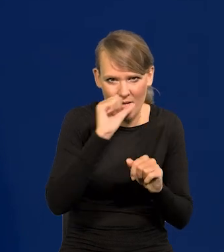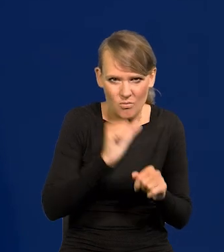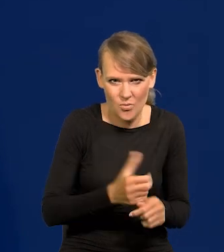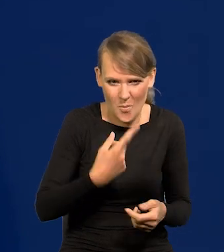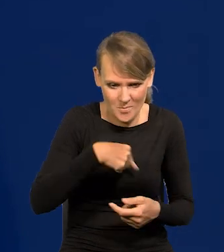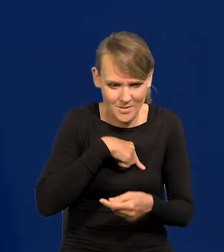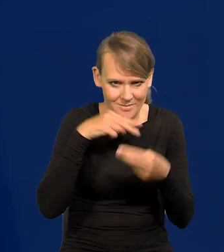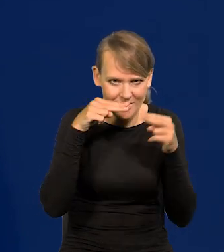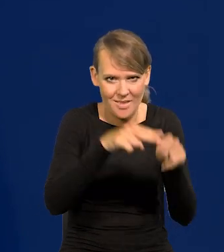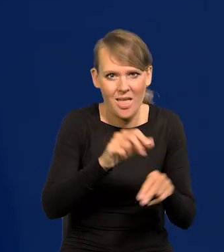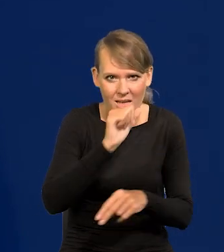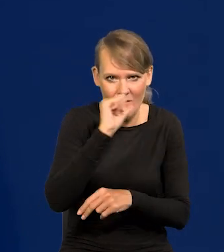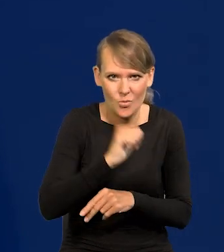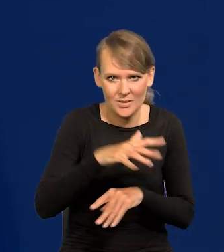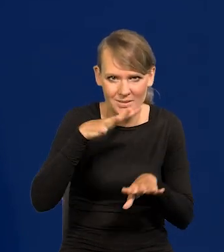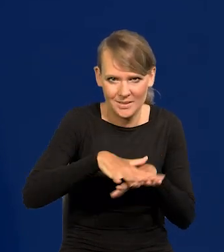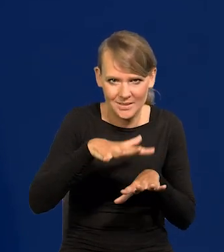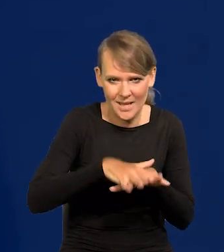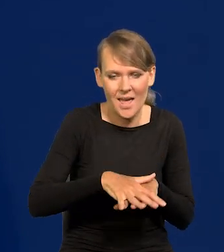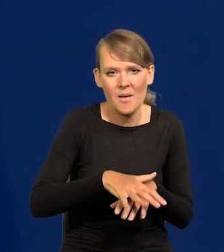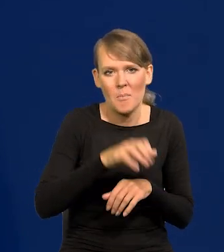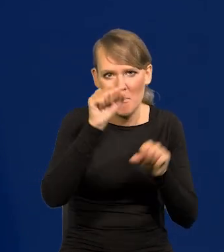My należymy do Europejskiego Systemu Banków Centralnych.